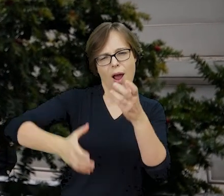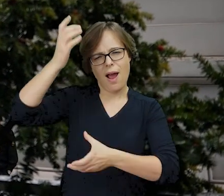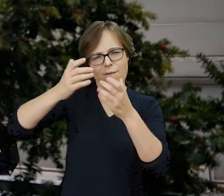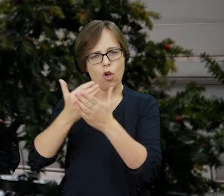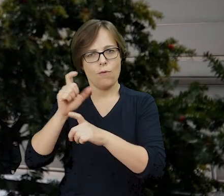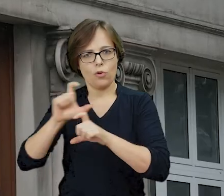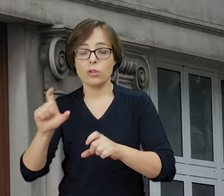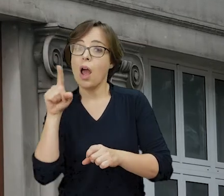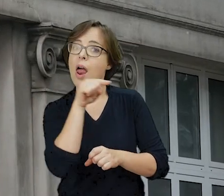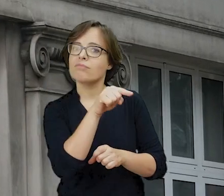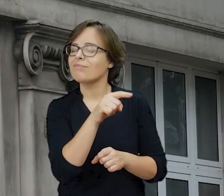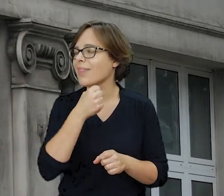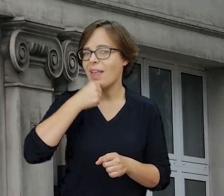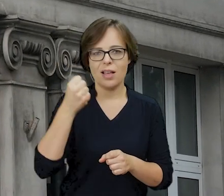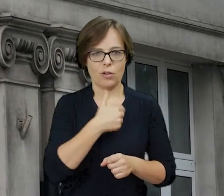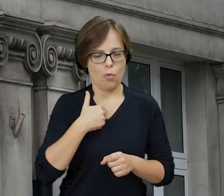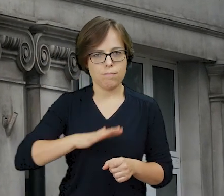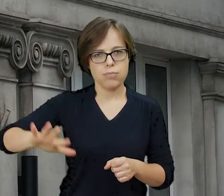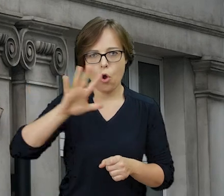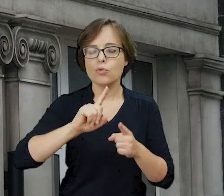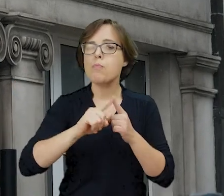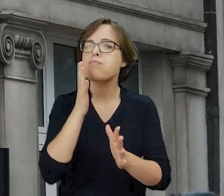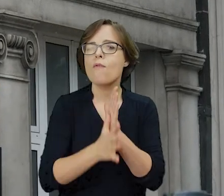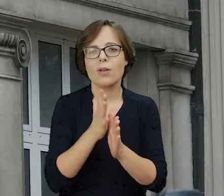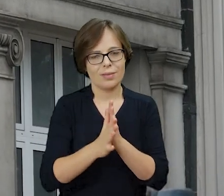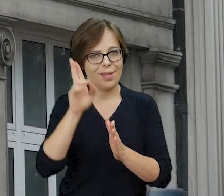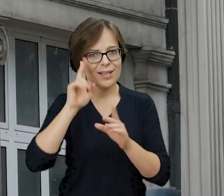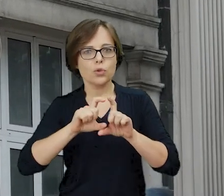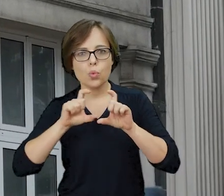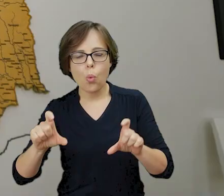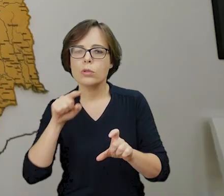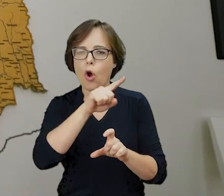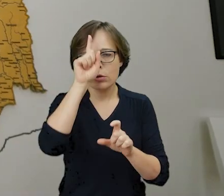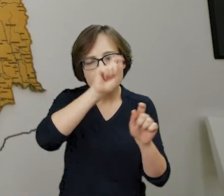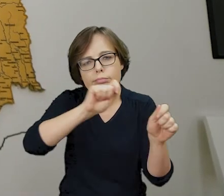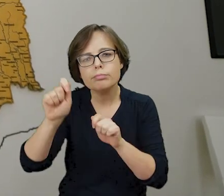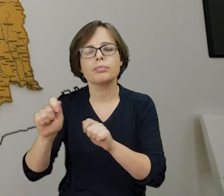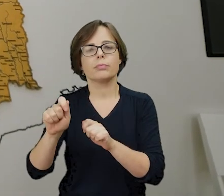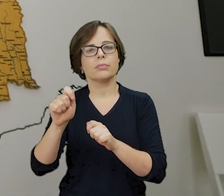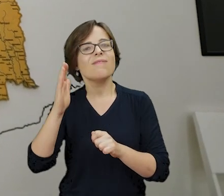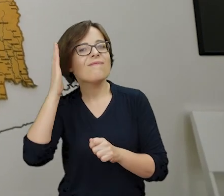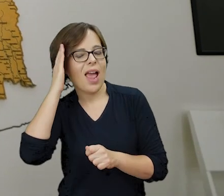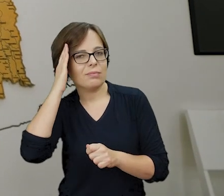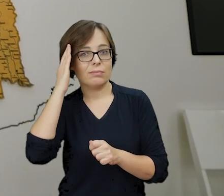to najstarsza w Polsce powojenna instytucja upowszechniająca wiedzę o tysiącletniej obecności